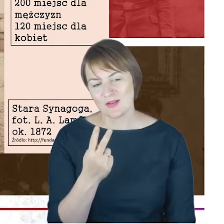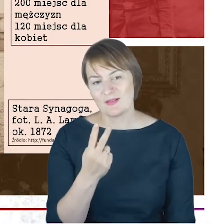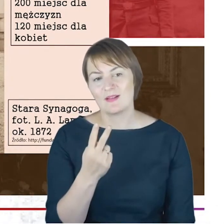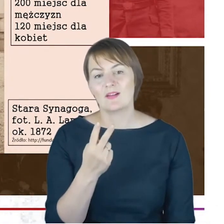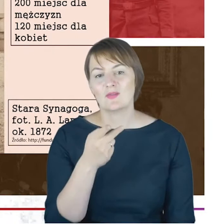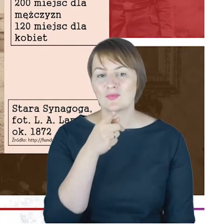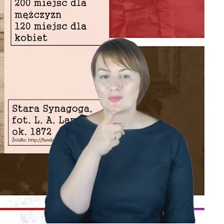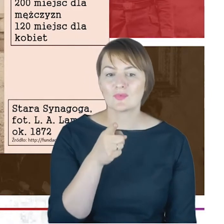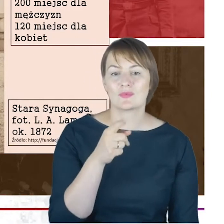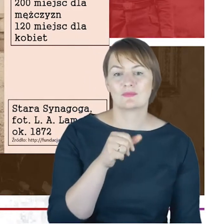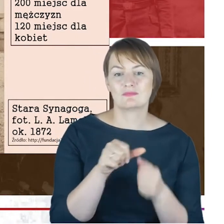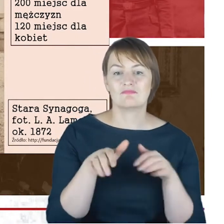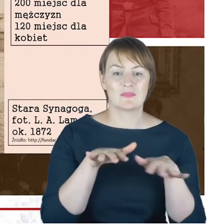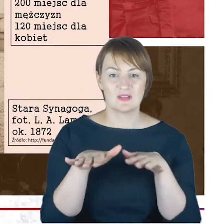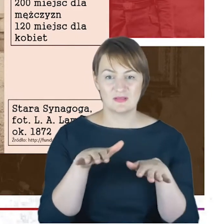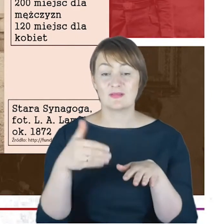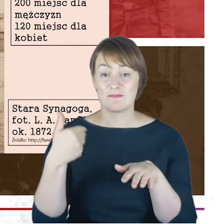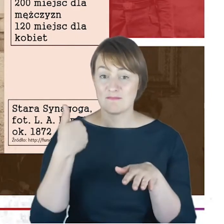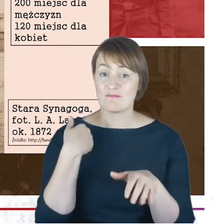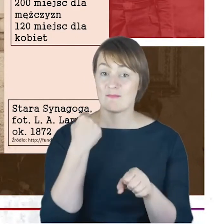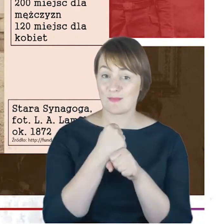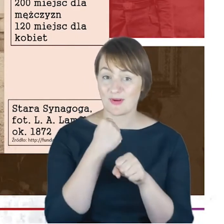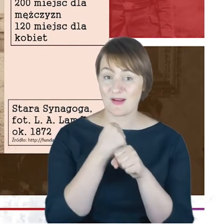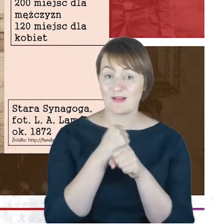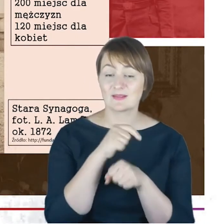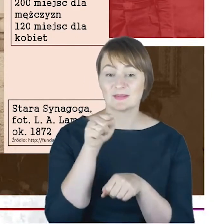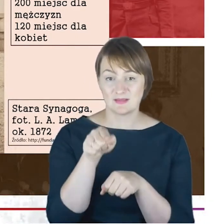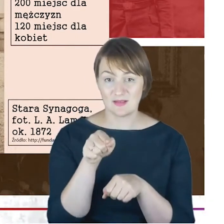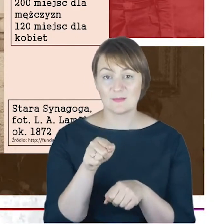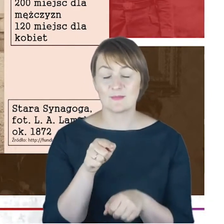miejsca w których pracował Rabin Jacob Cohne. To są te świątynie,